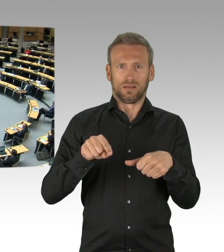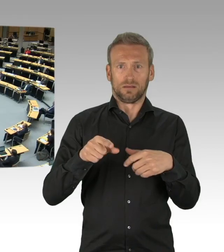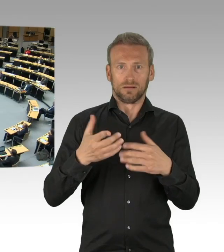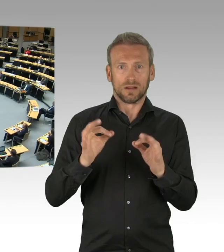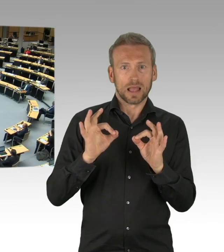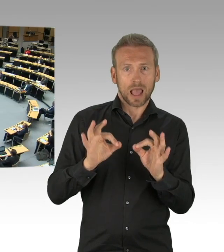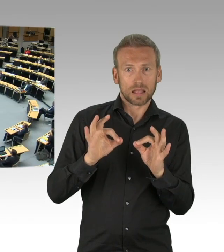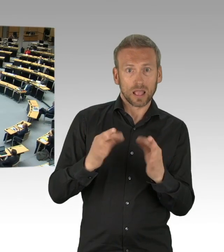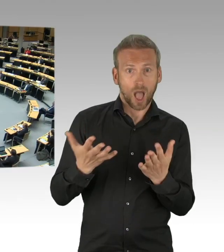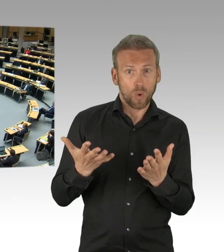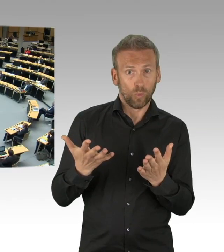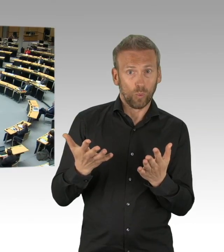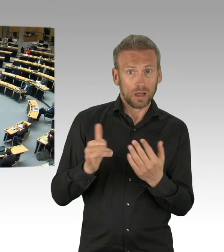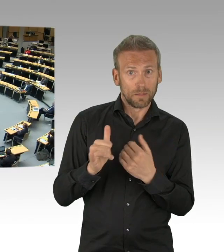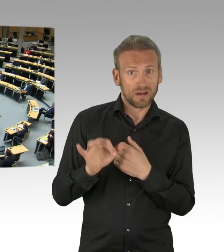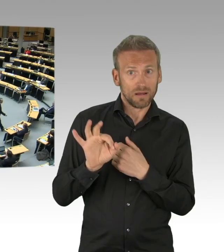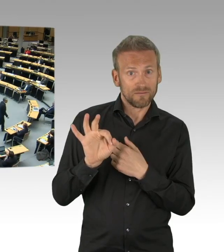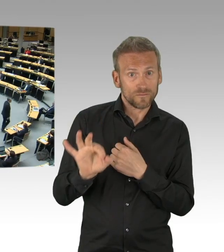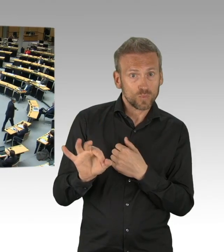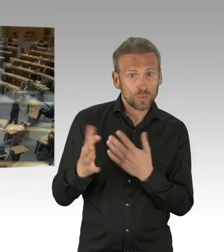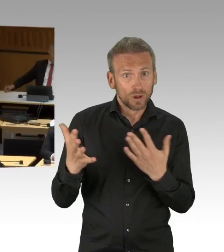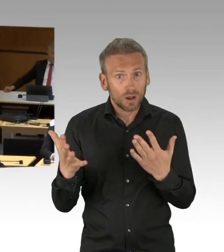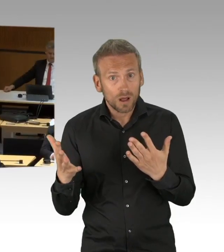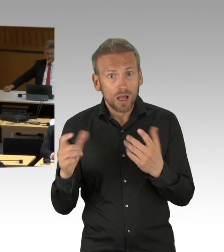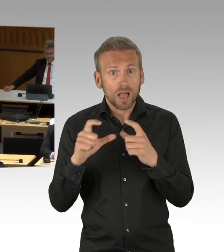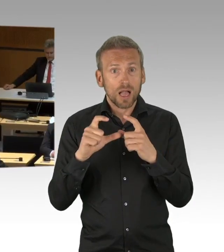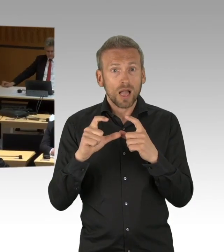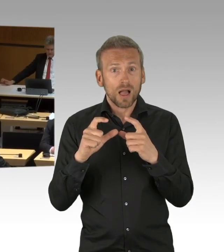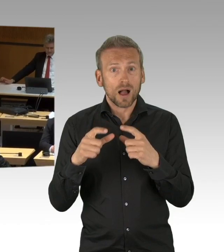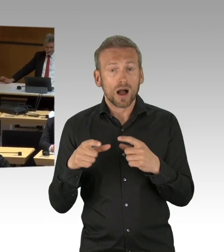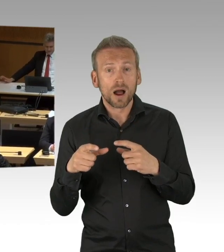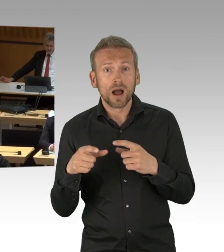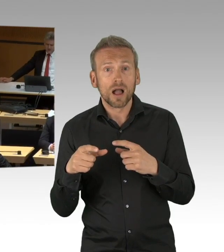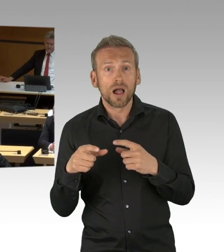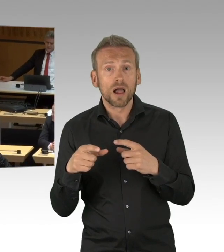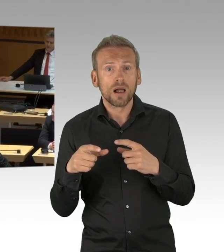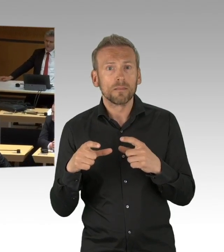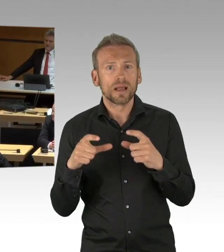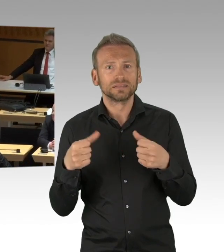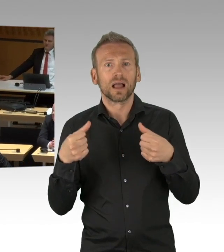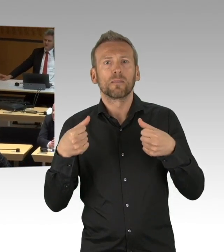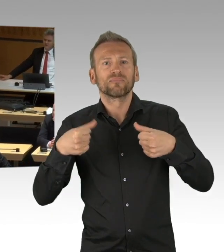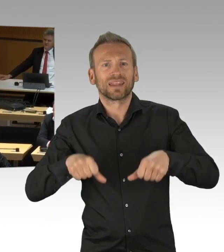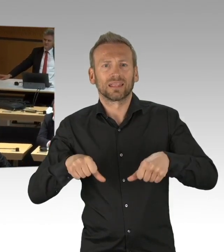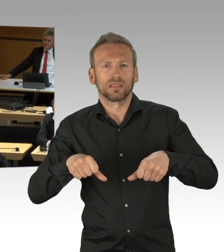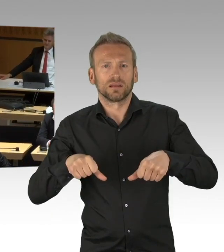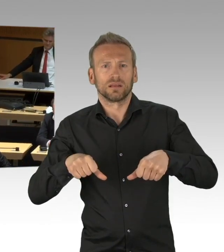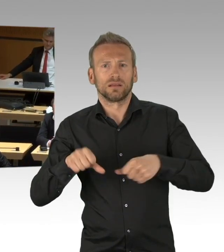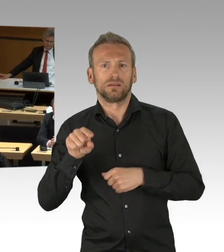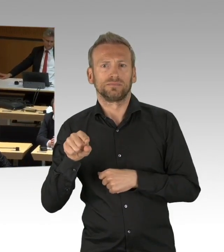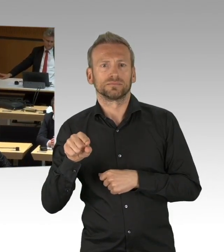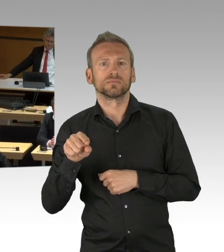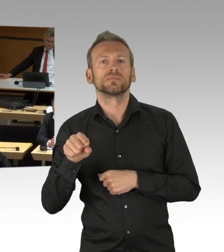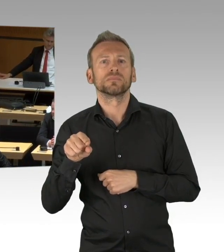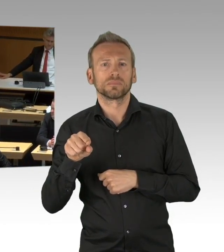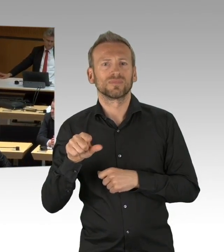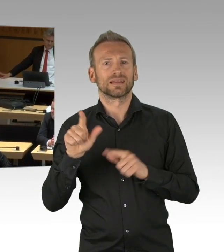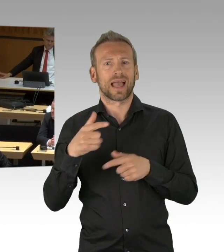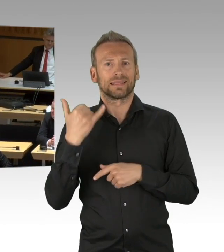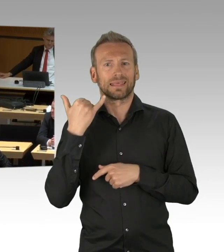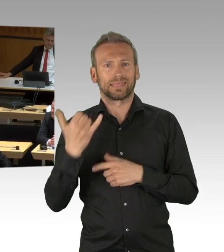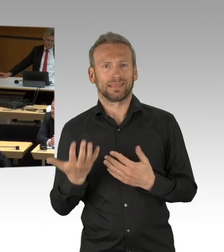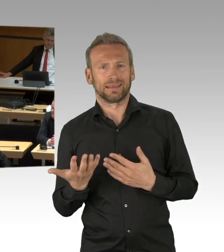(Zwischenrufe)